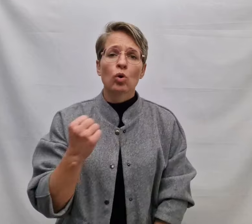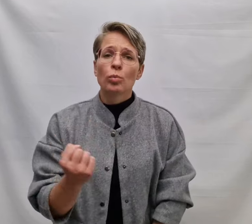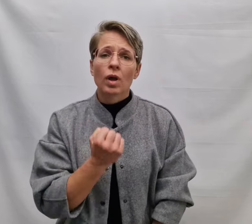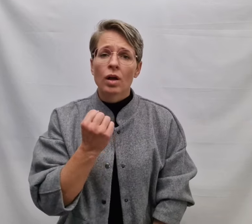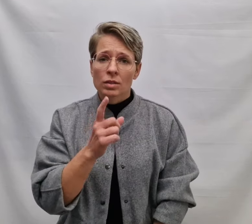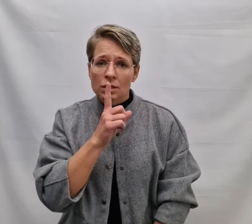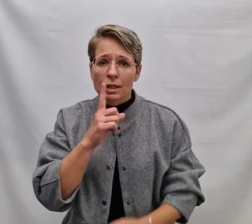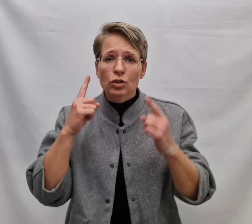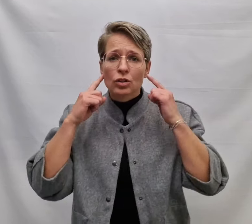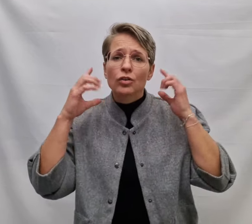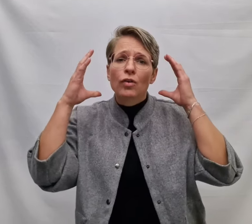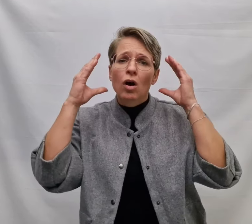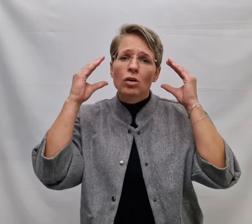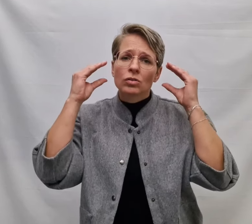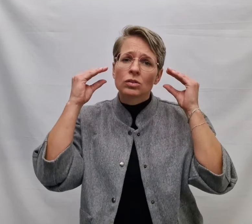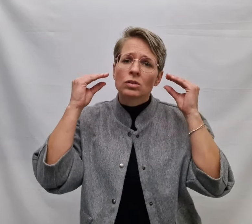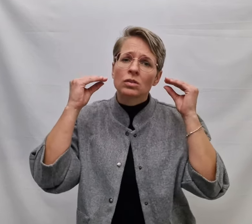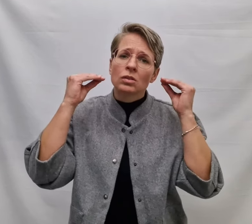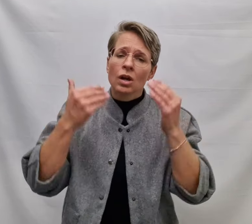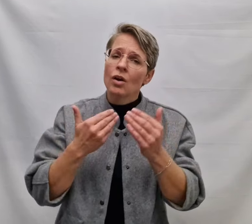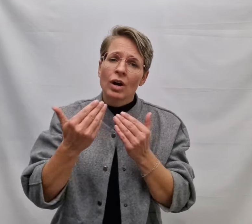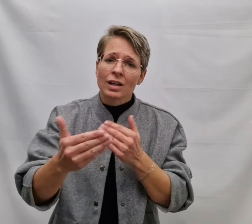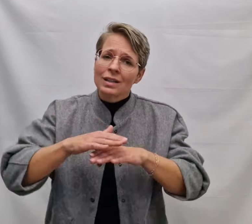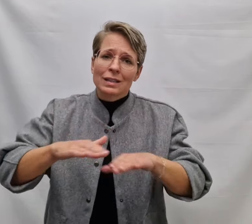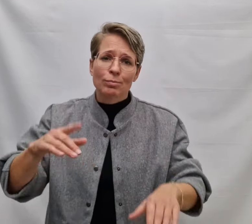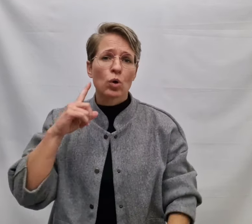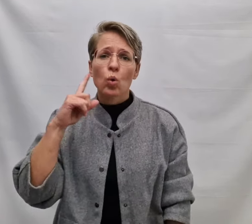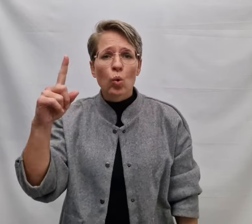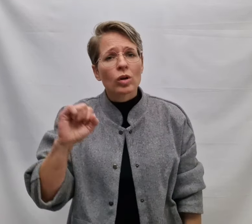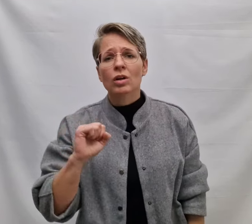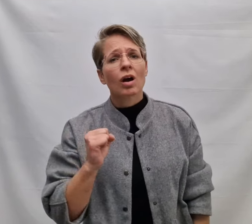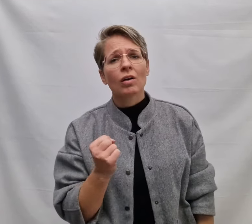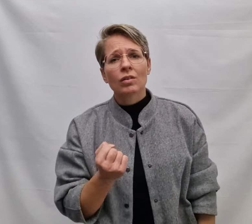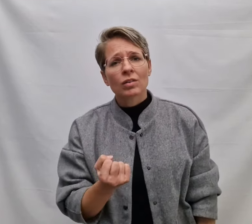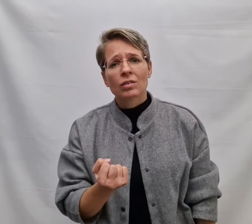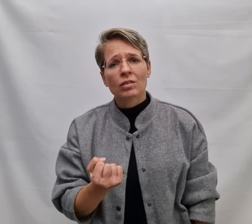Omdat de stilte valt Waarin je niet meer horen kan